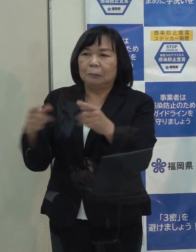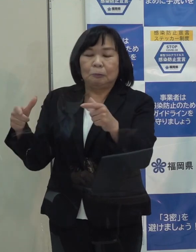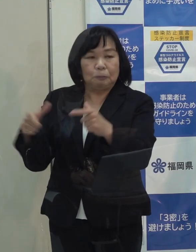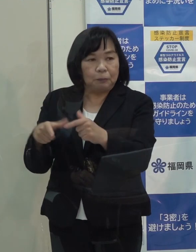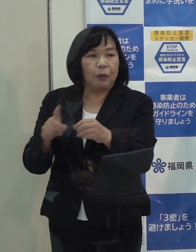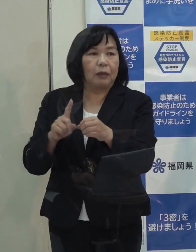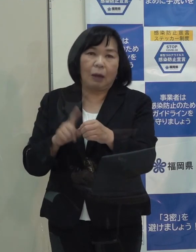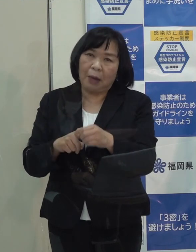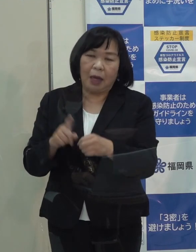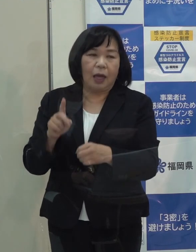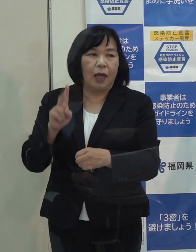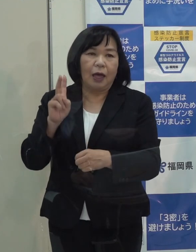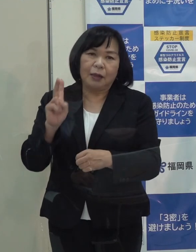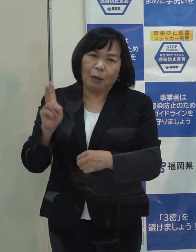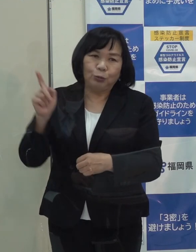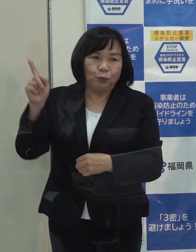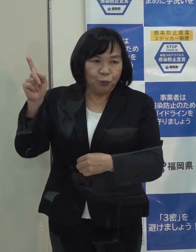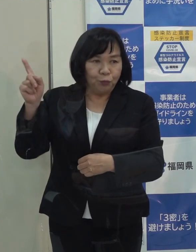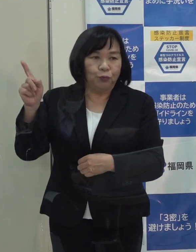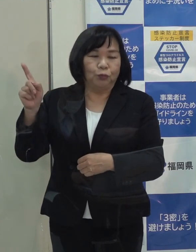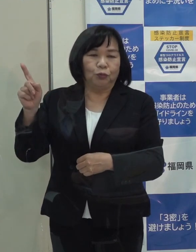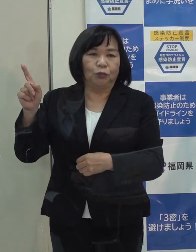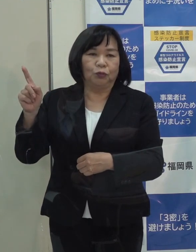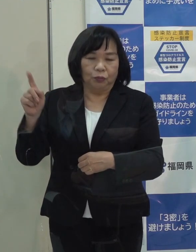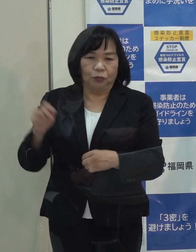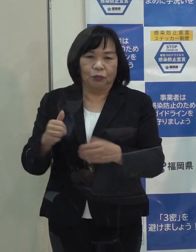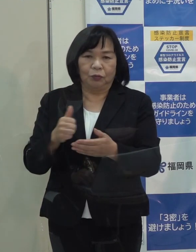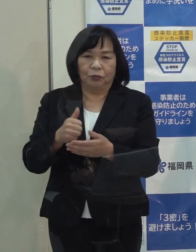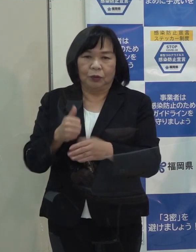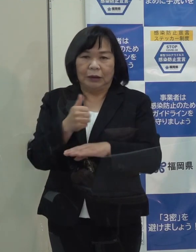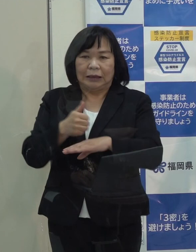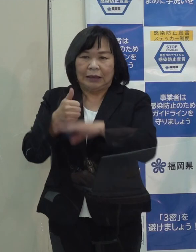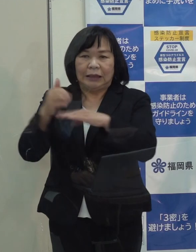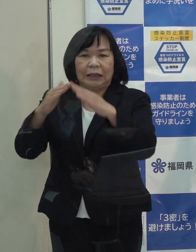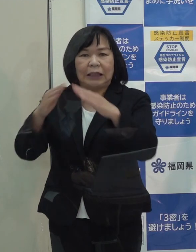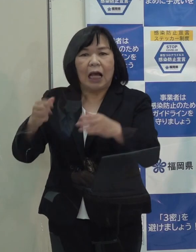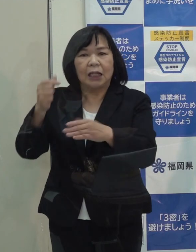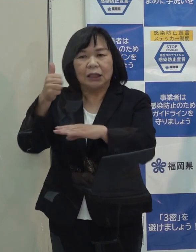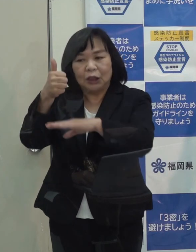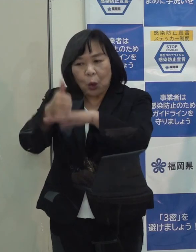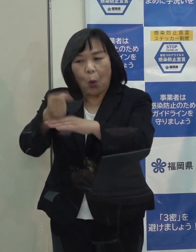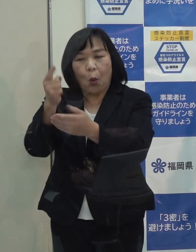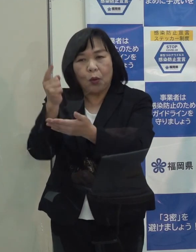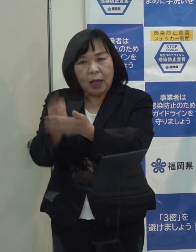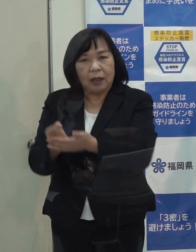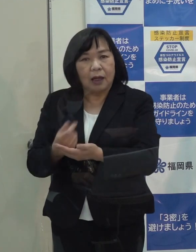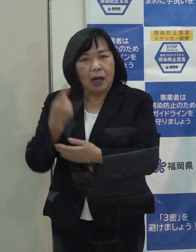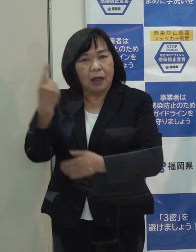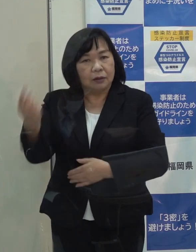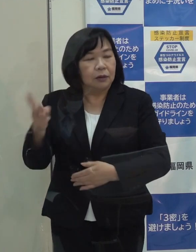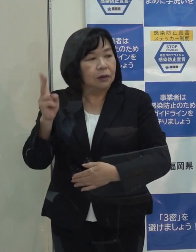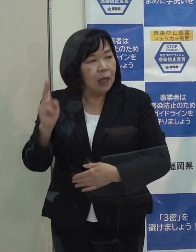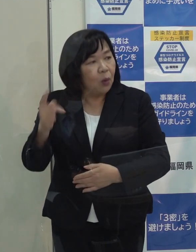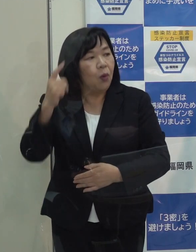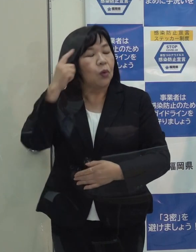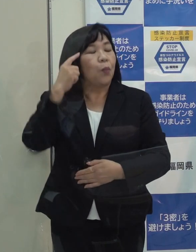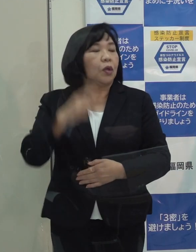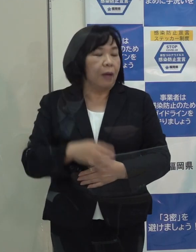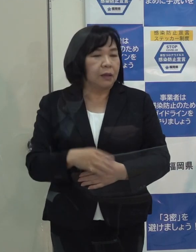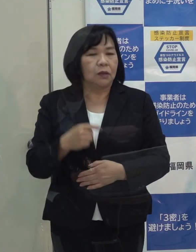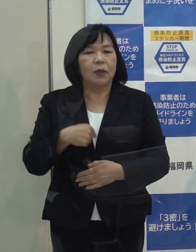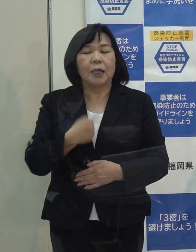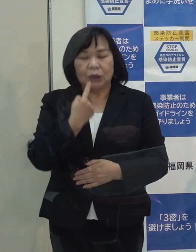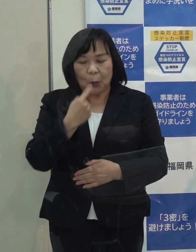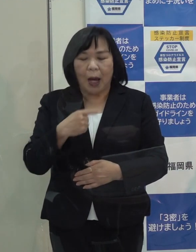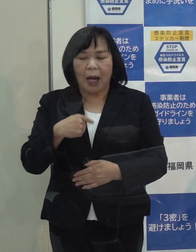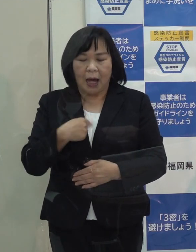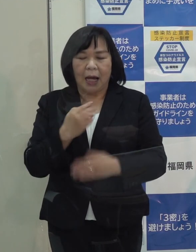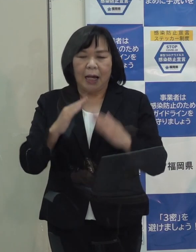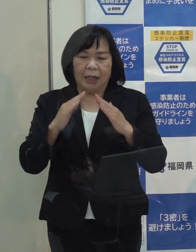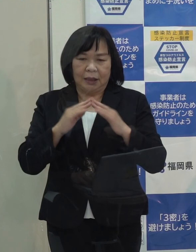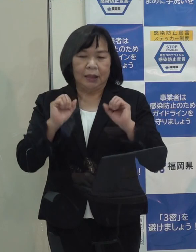多分 知事会では知事会長だけが出席されるのではないかと思っており 公舎にいるつもりです